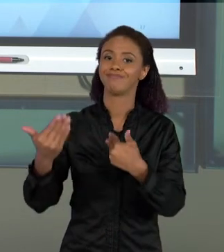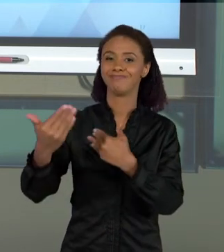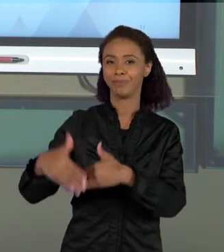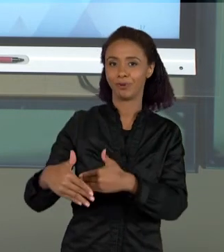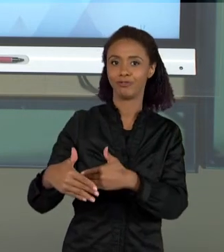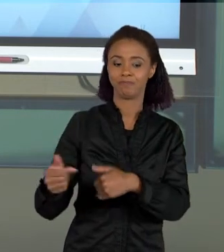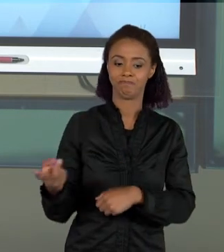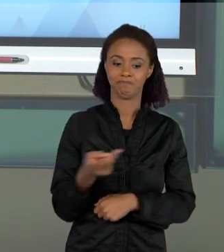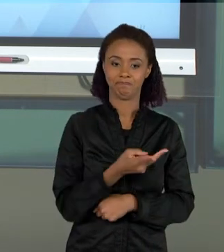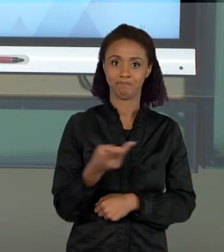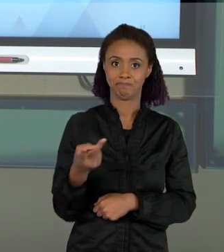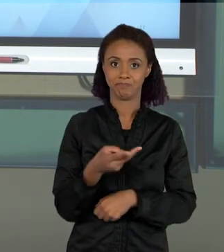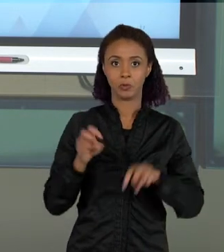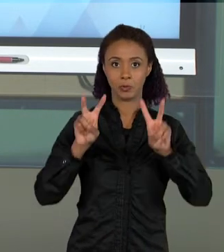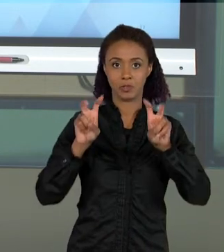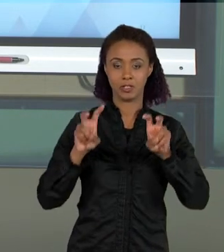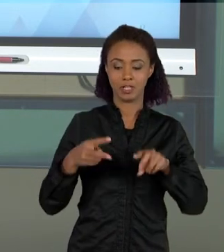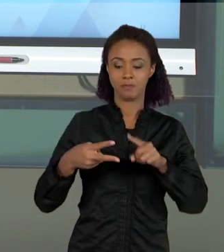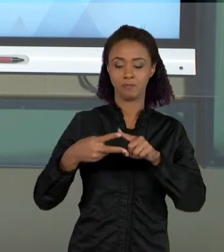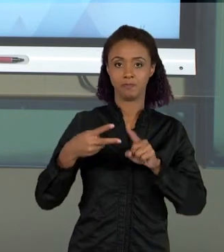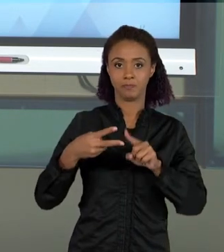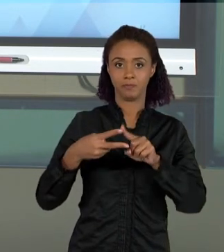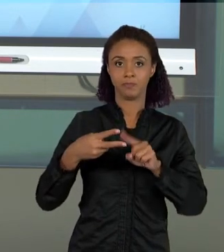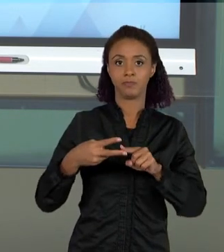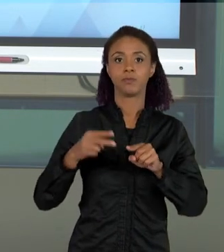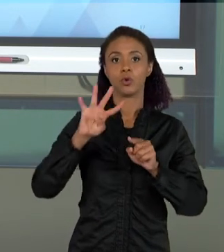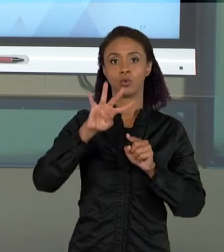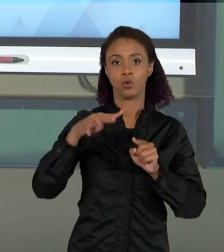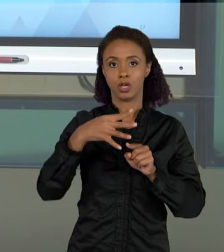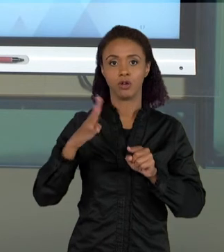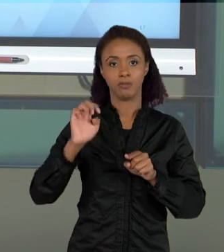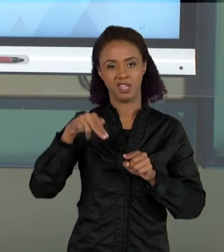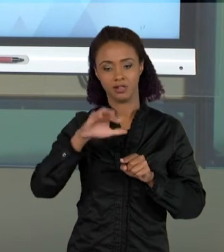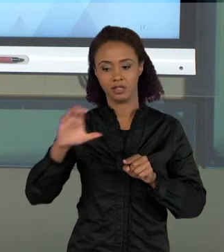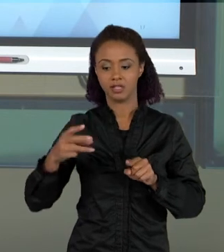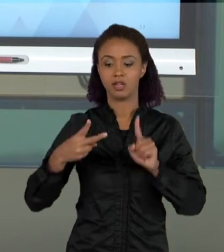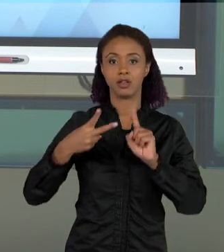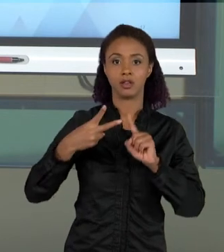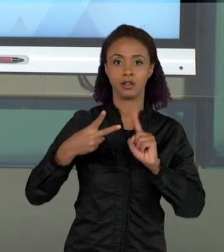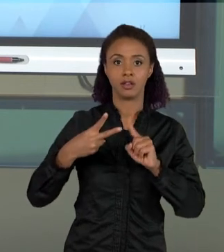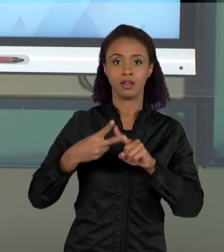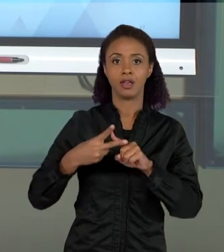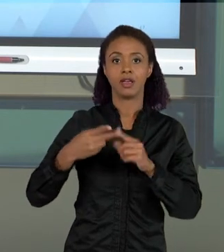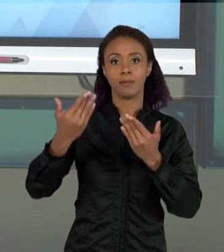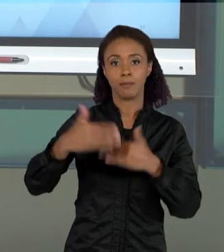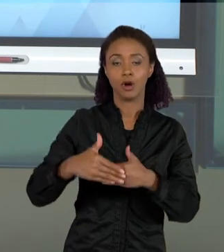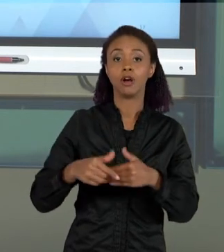CURRÍCULO E A ABNCC, E A AVALIAÇÃO SÃO DOIS TEMAS BASTANTE IMPORTANTES PARA A